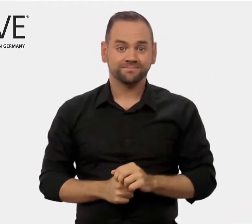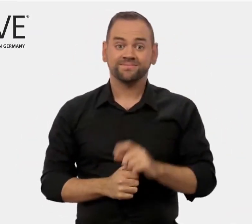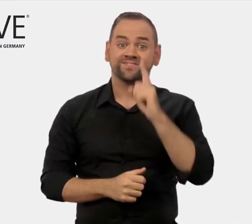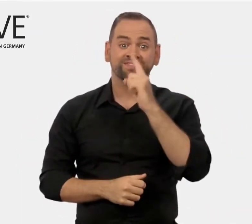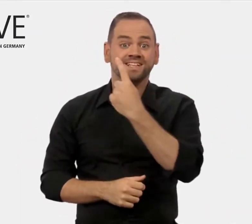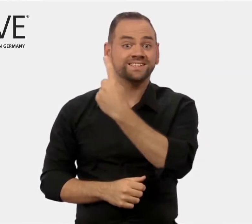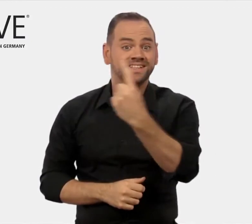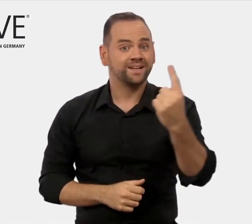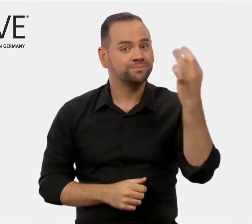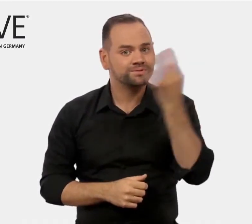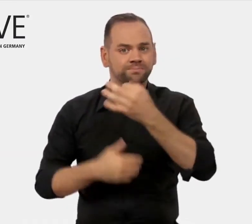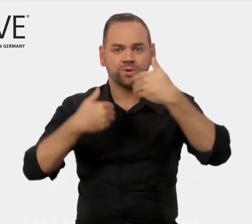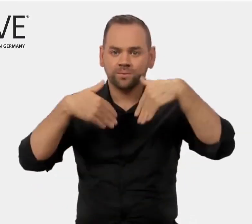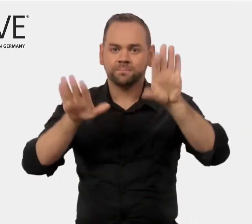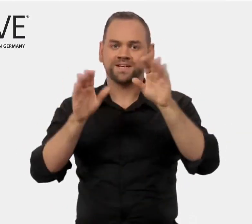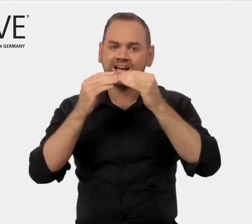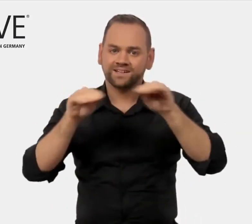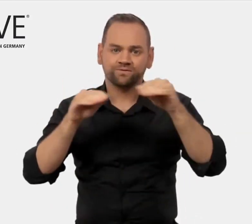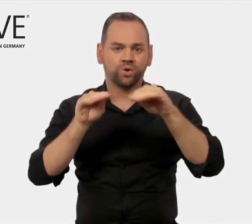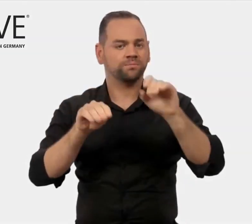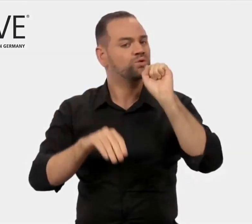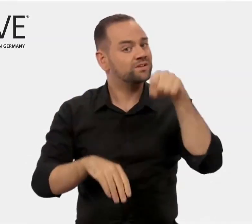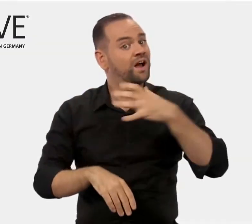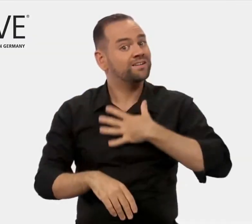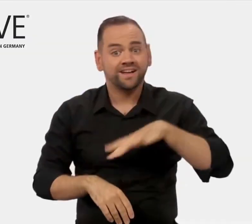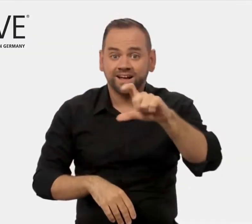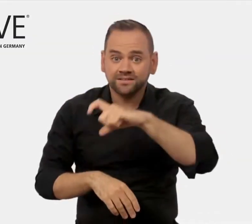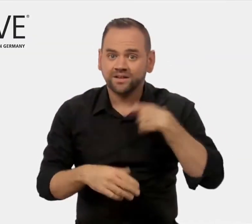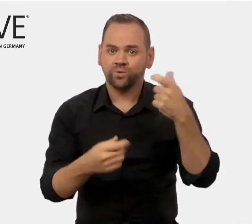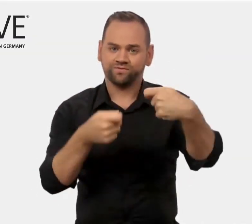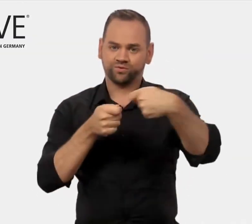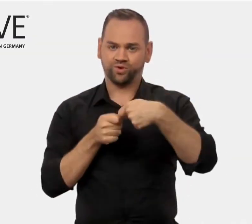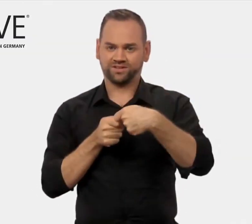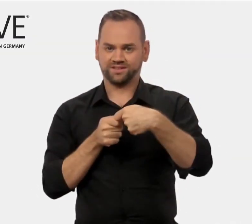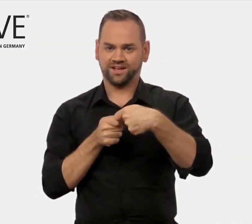Wenn Sie weitere Informationen von uns benötigen, nehmen Sie gerne Kontakt mit uns auf.